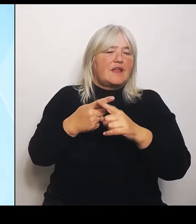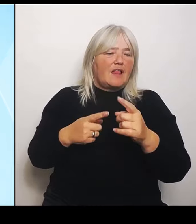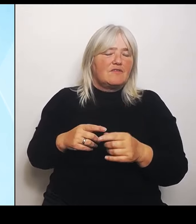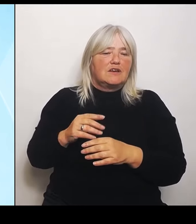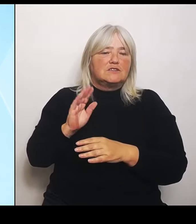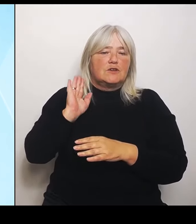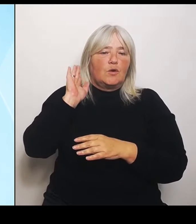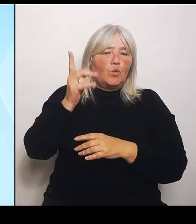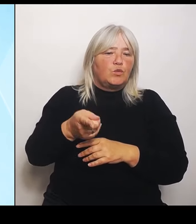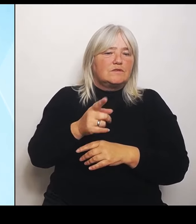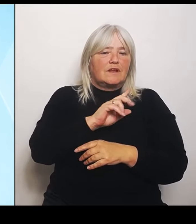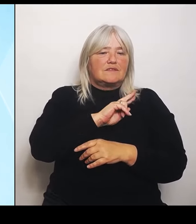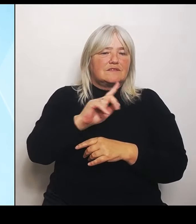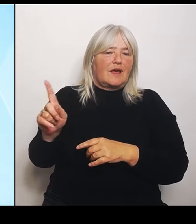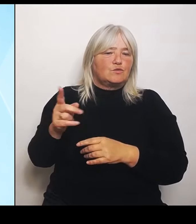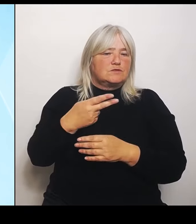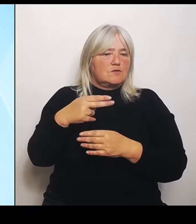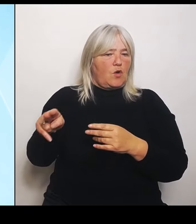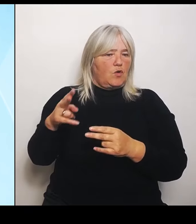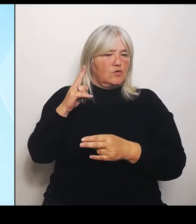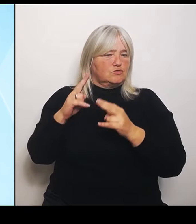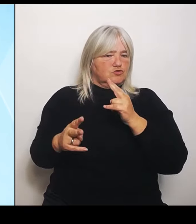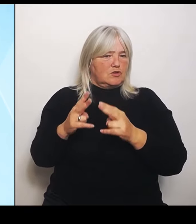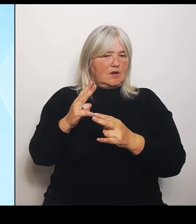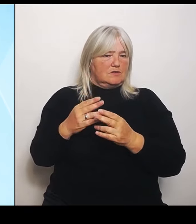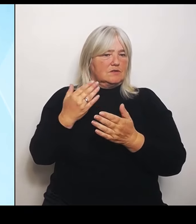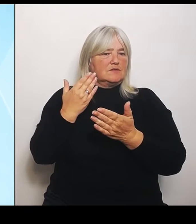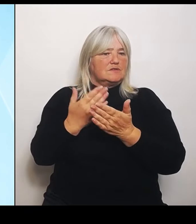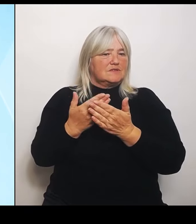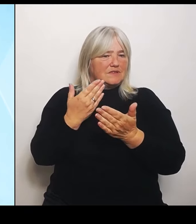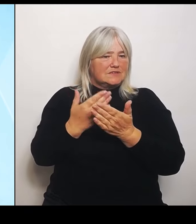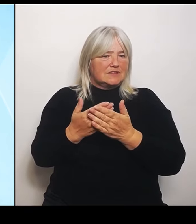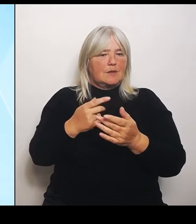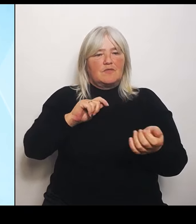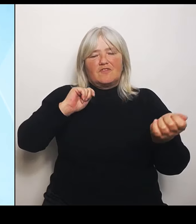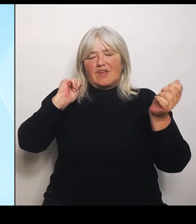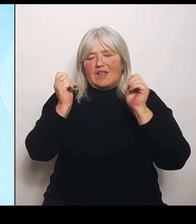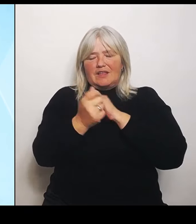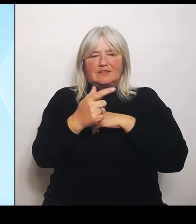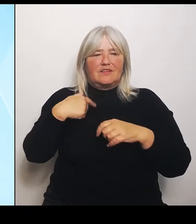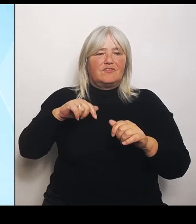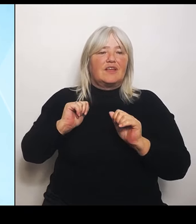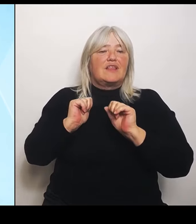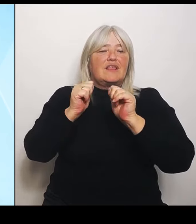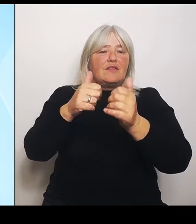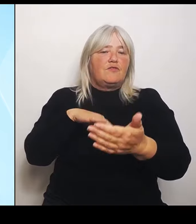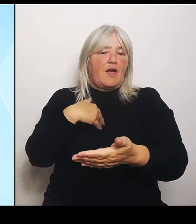Hilfeangebot so wie wir es eben gemacht haben und um damit den den